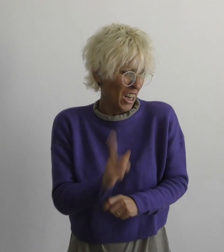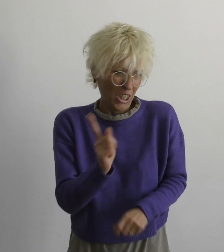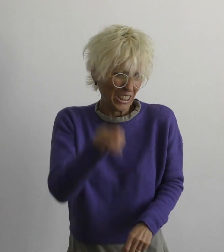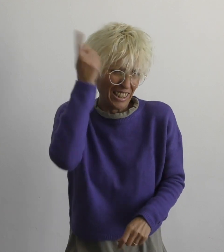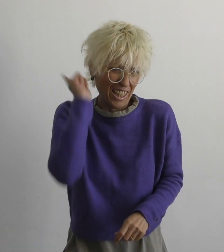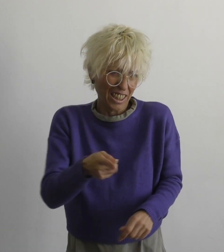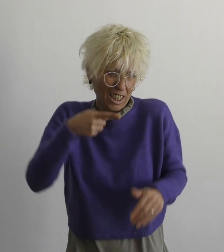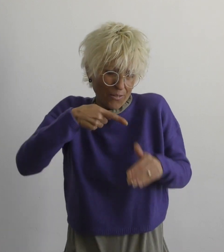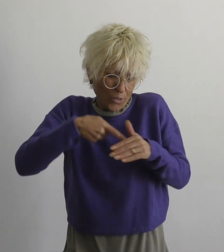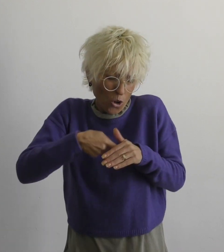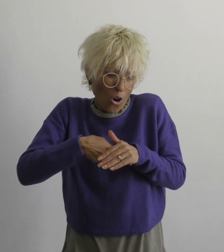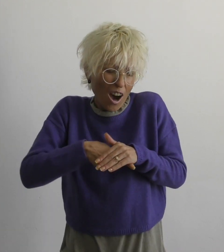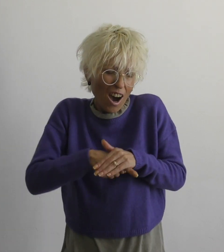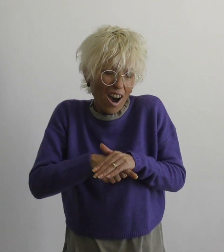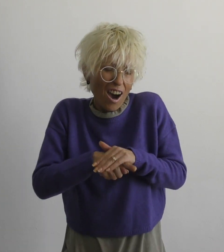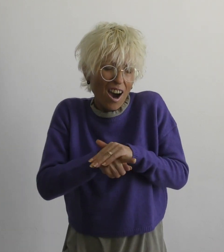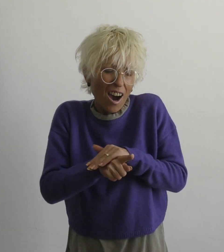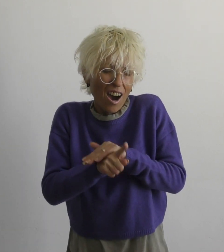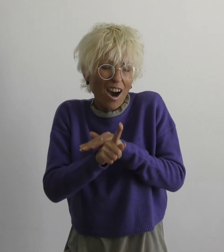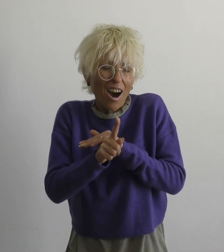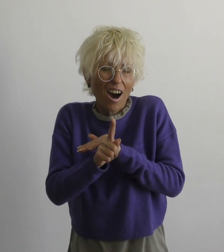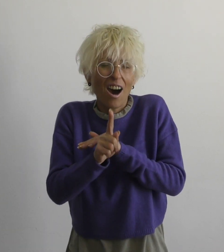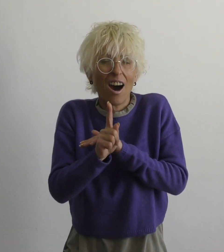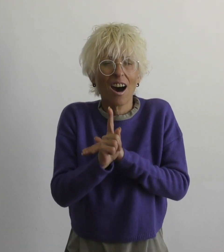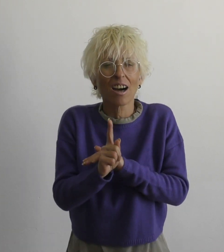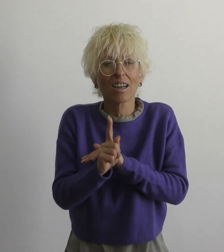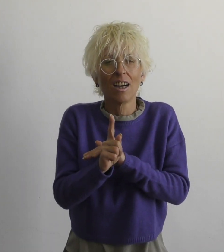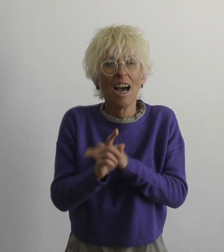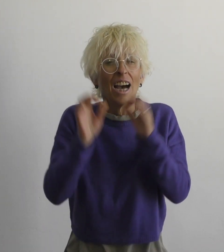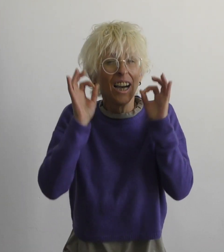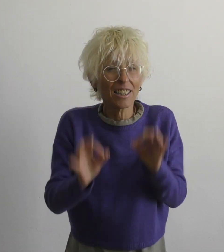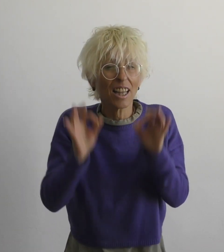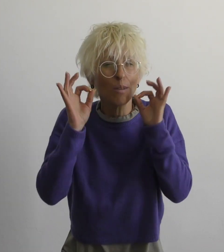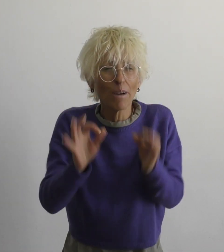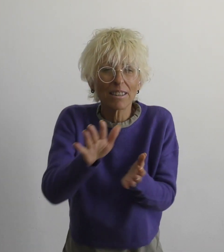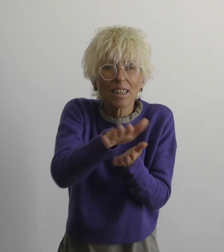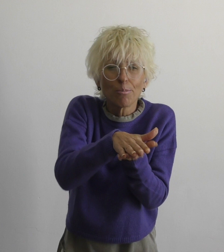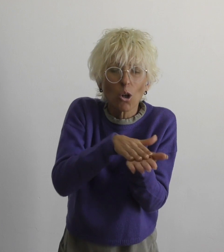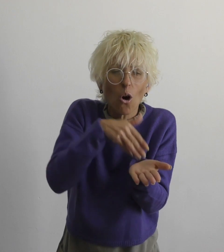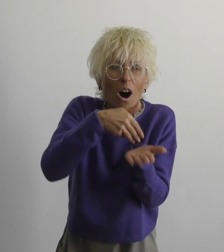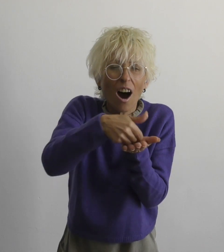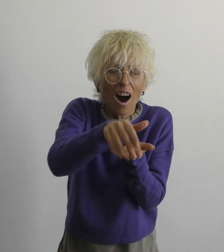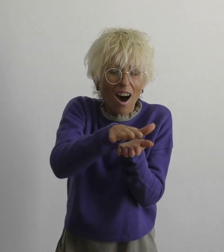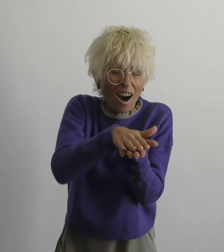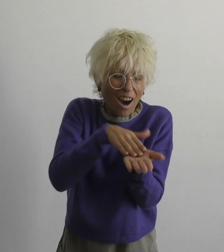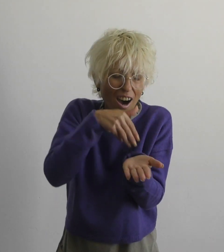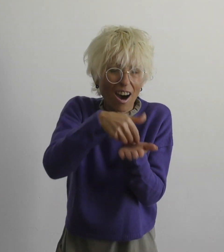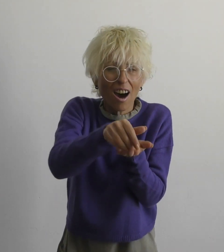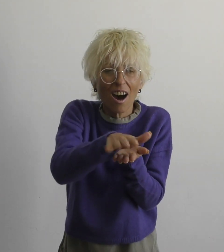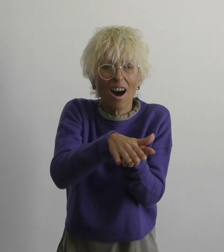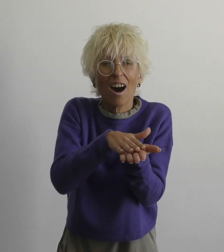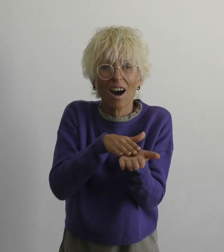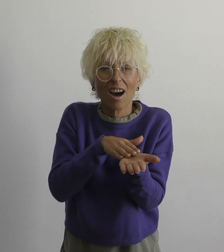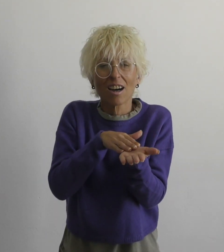нет необходимости бежать правду смазать